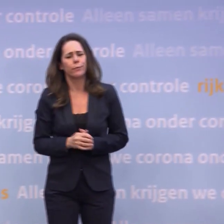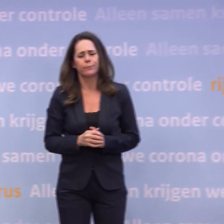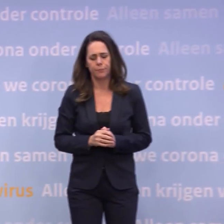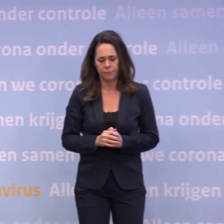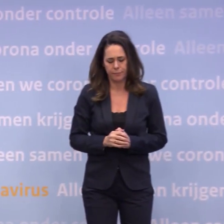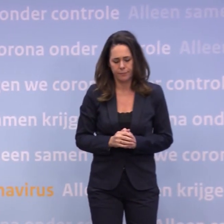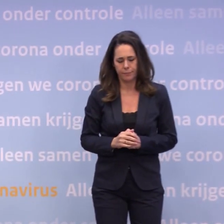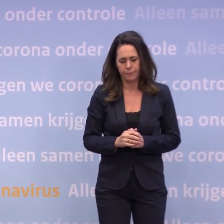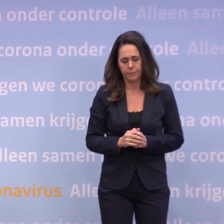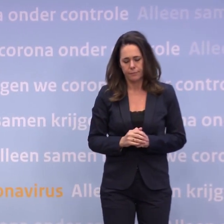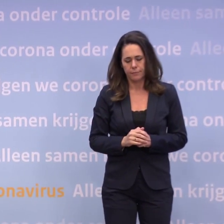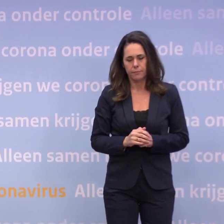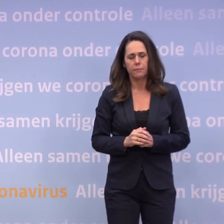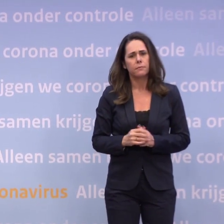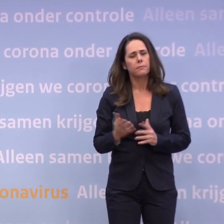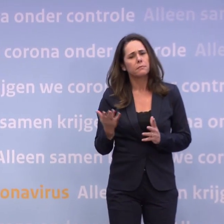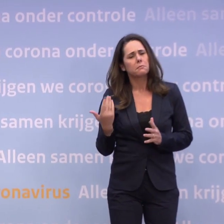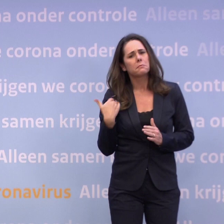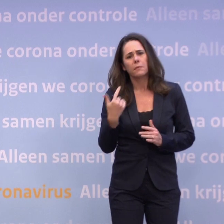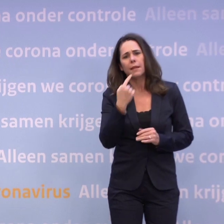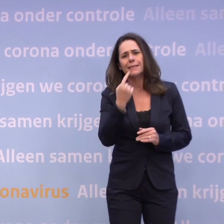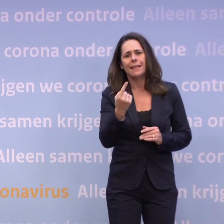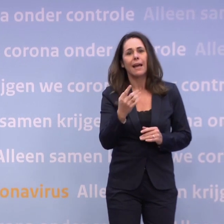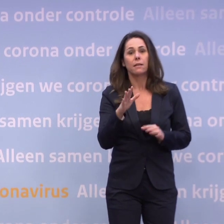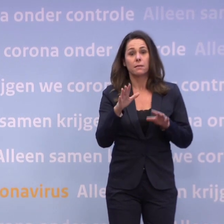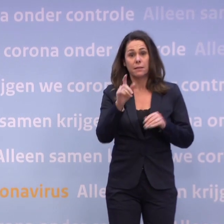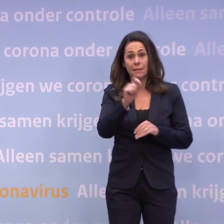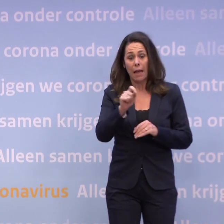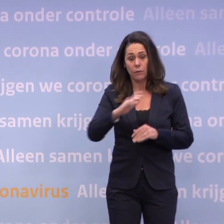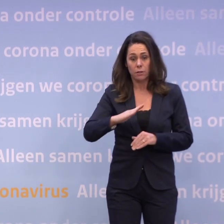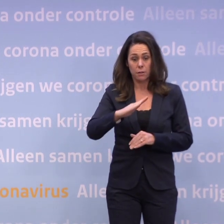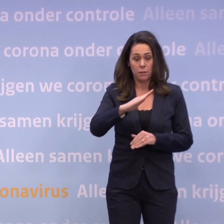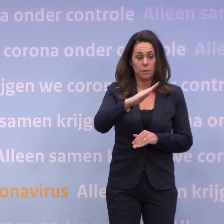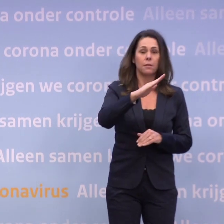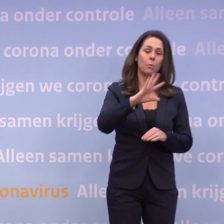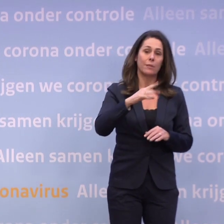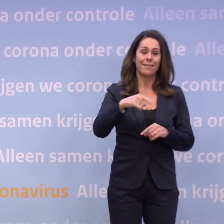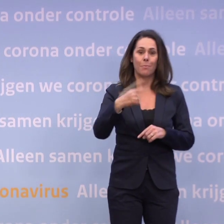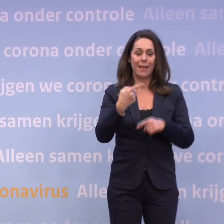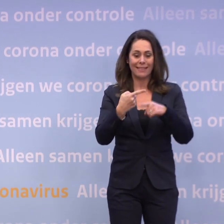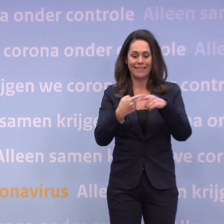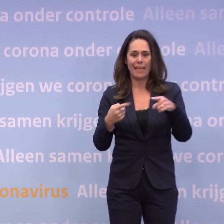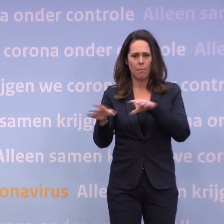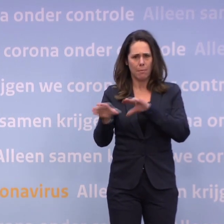...bij blijvende stijgende cijfers... ...komen we misschien nog met aanscherpingen voor de kerst.